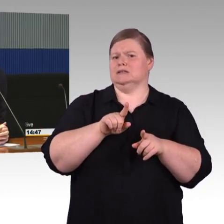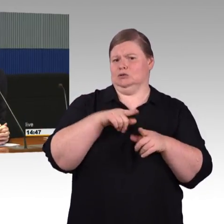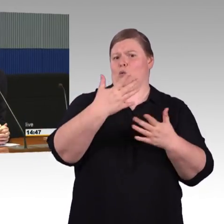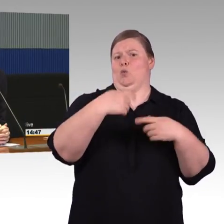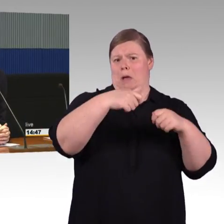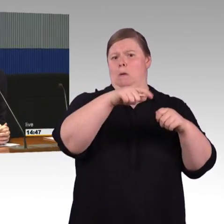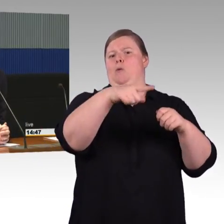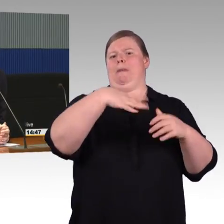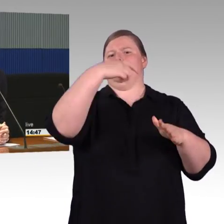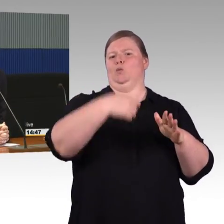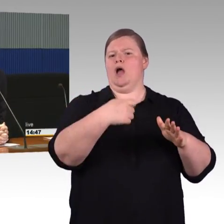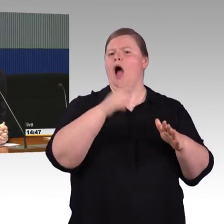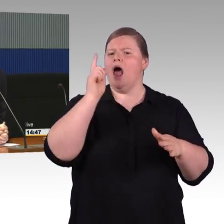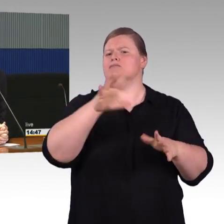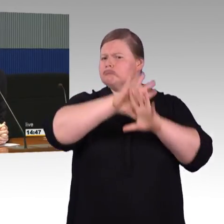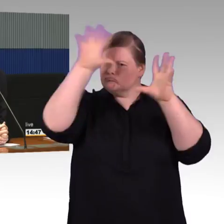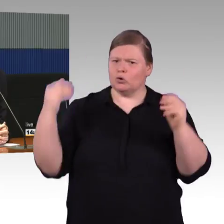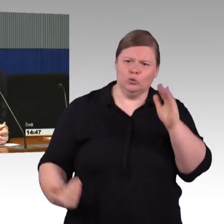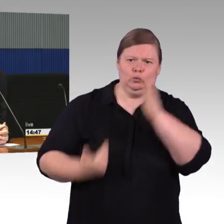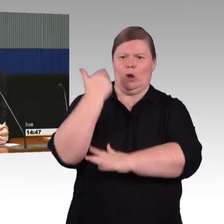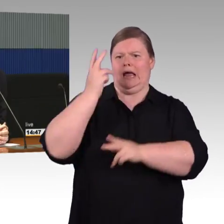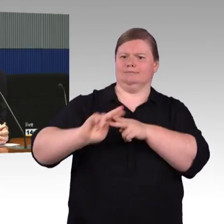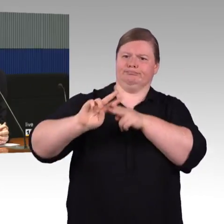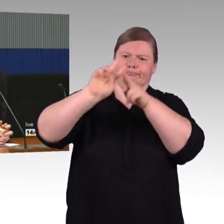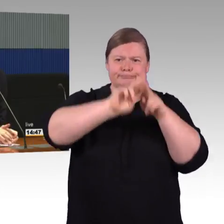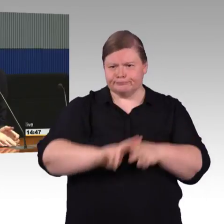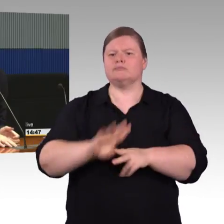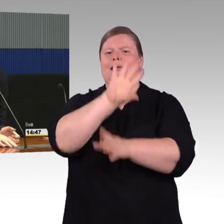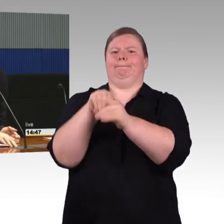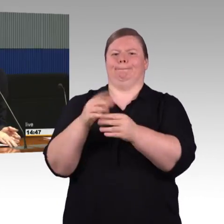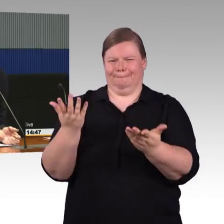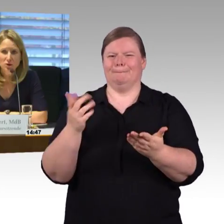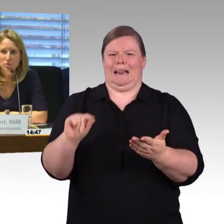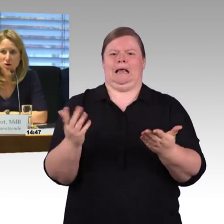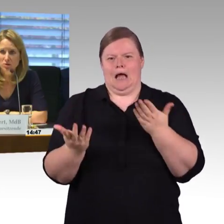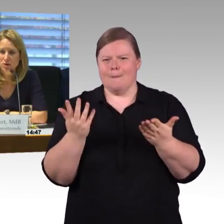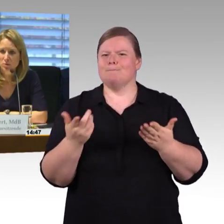dann könnte man auch so eine Situation angehen. Das ist sicherlich richtig. (Rednerwechsel) Okay, vielen Dank.